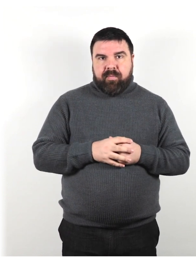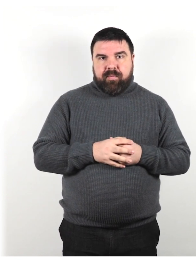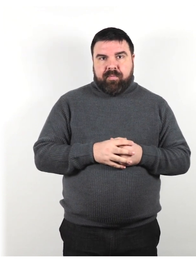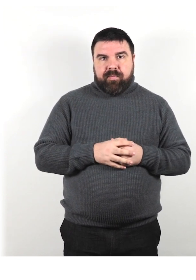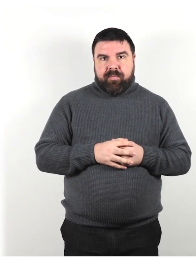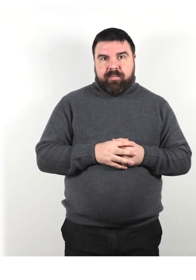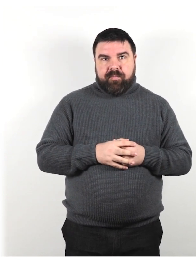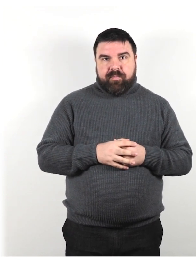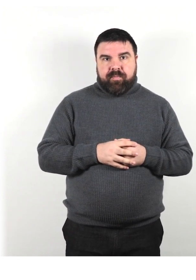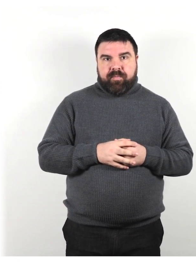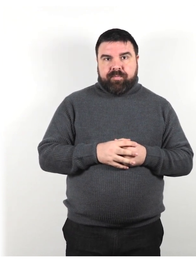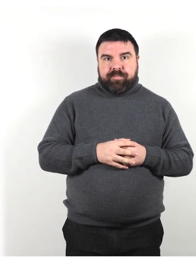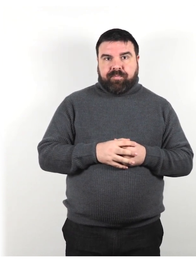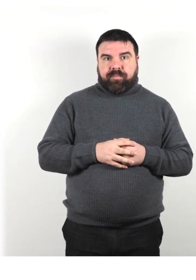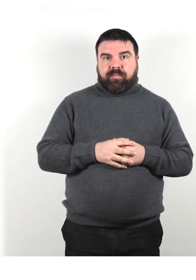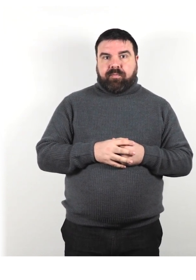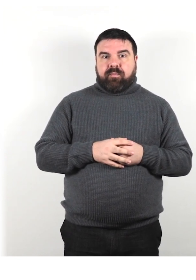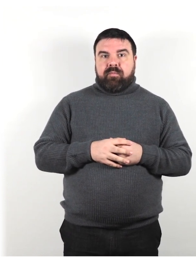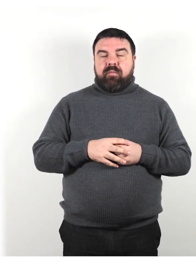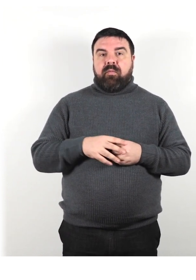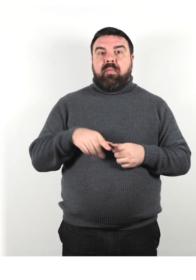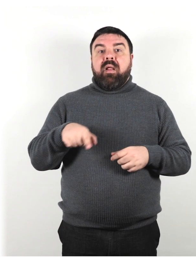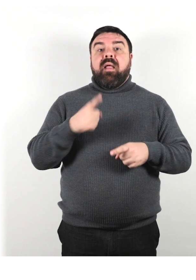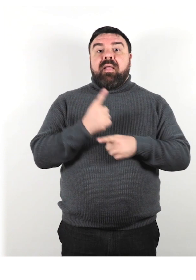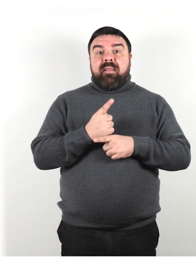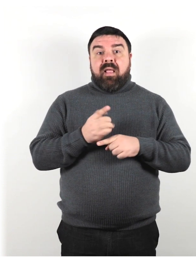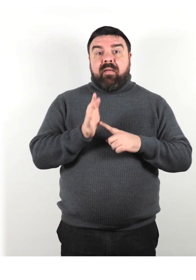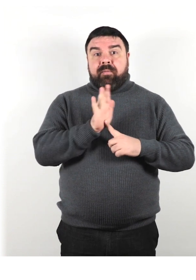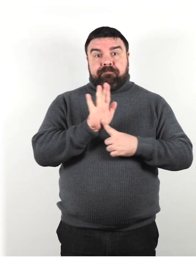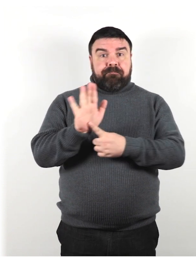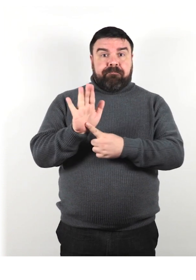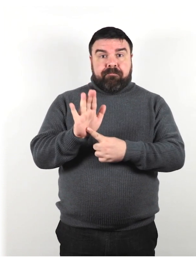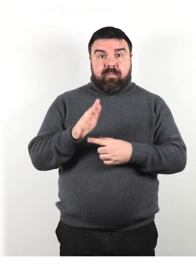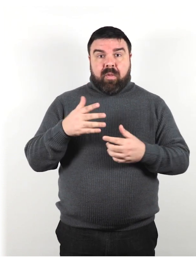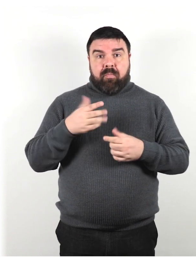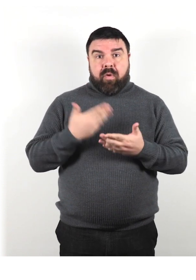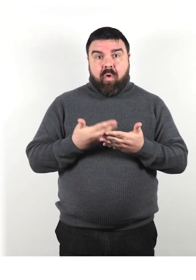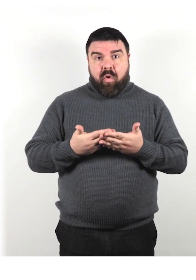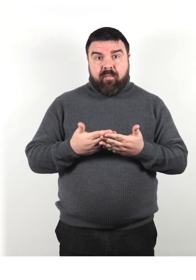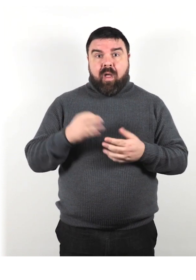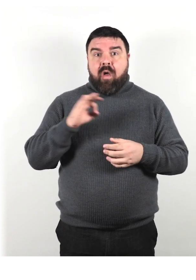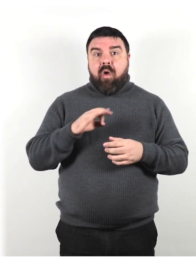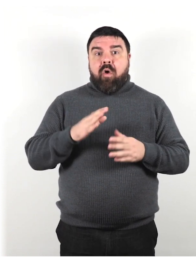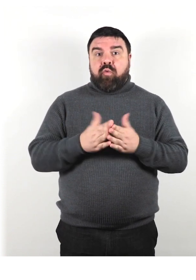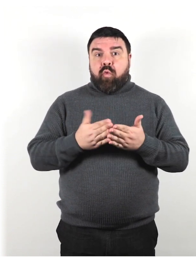Non sono tenuti a portare alcuna prova speciale o documento di identità per l'animale di servizio.